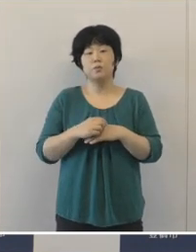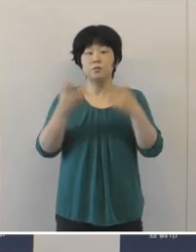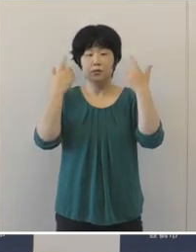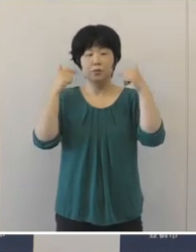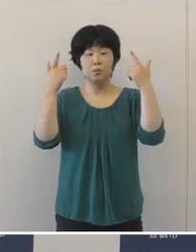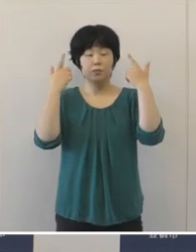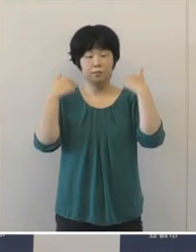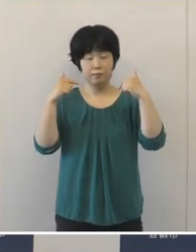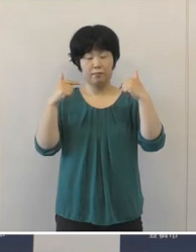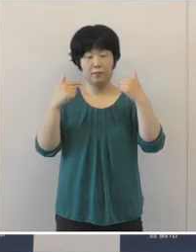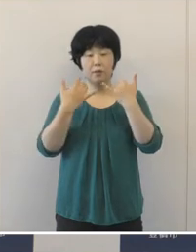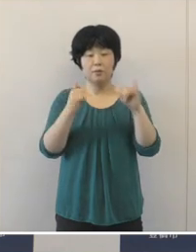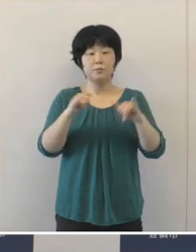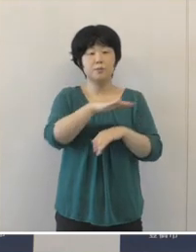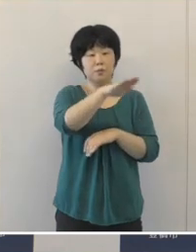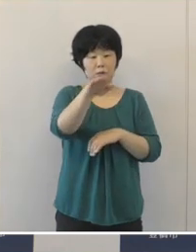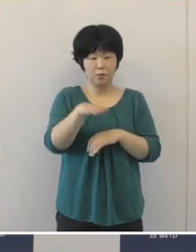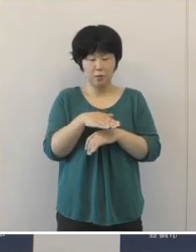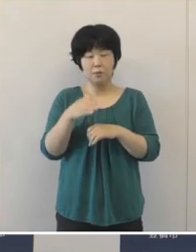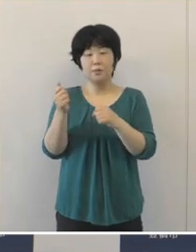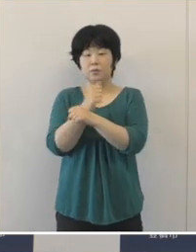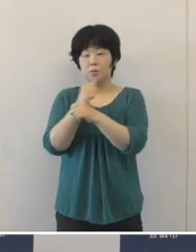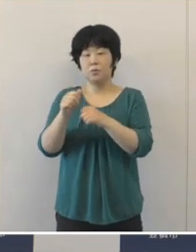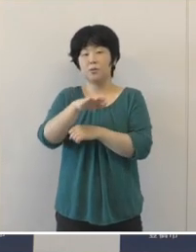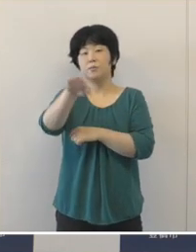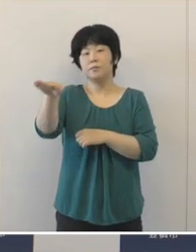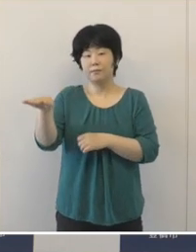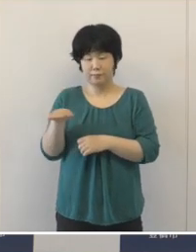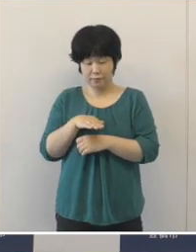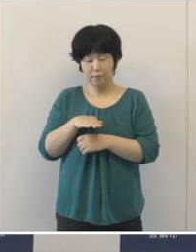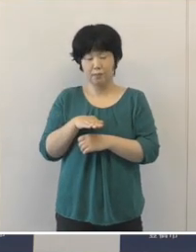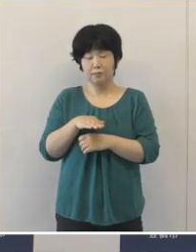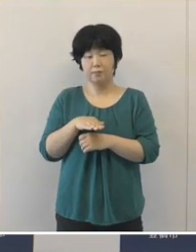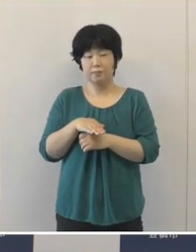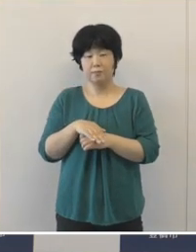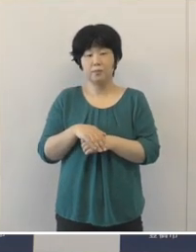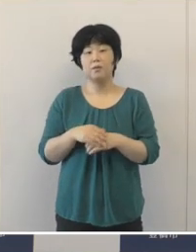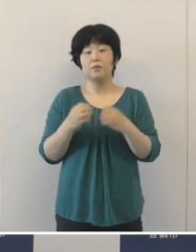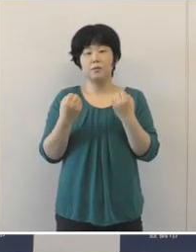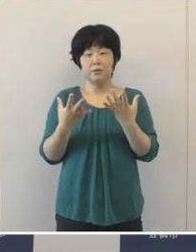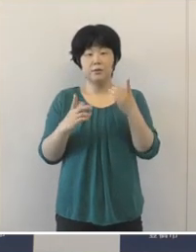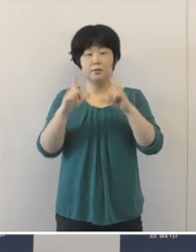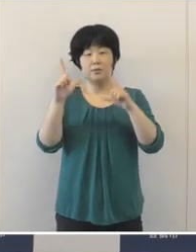日ごろのように市民の皆様そして 事業者の皆さまにおかれましては